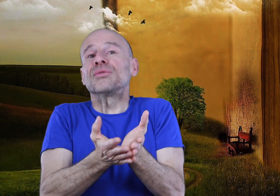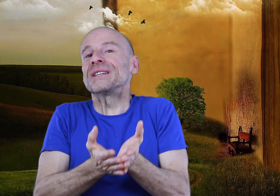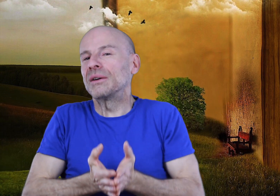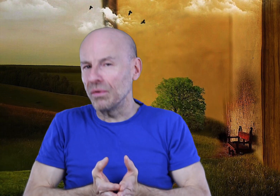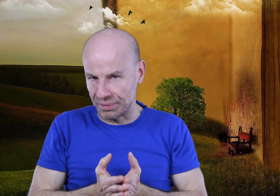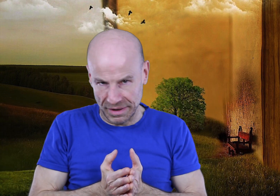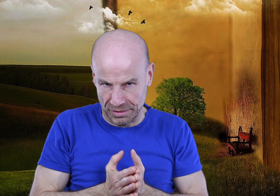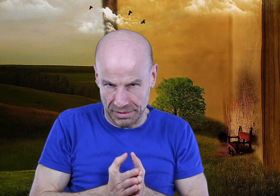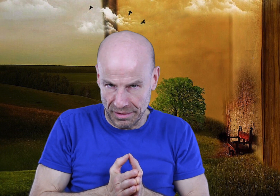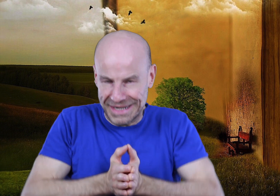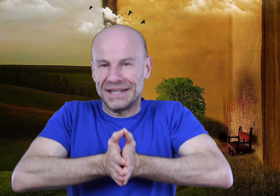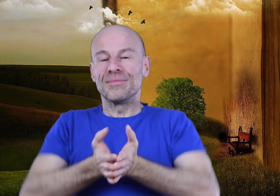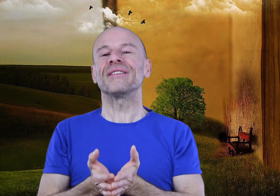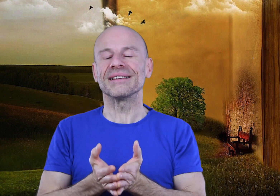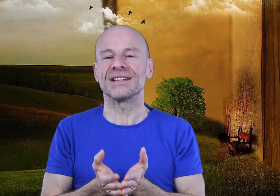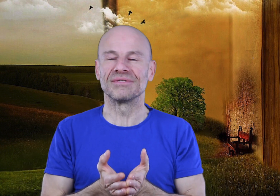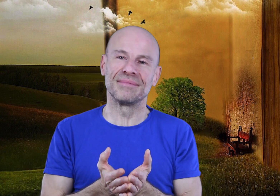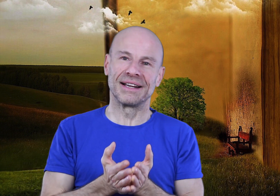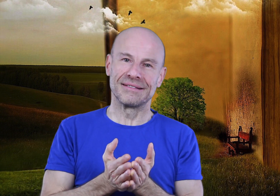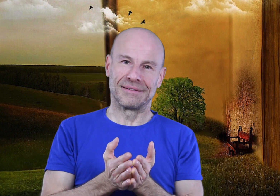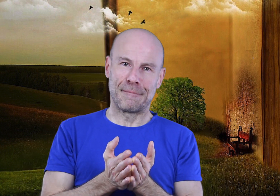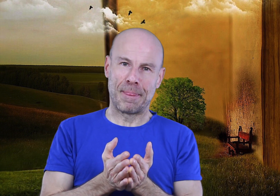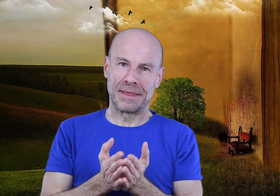C’est tout ce qui compte pour être heureux, le reste c’est du bavardage!